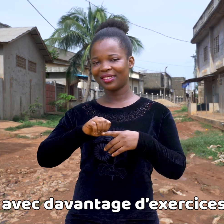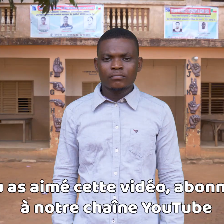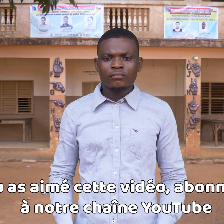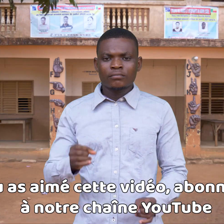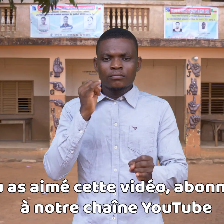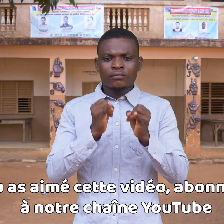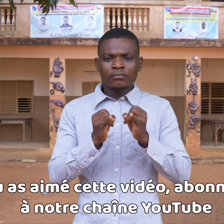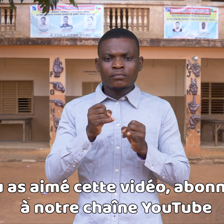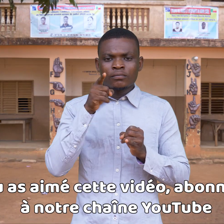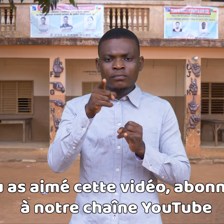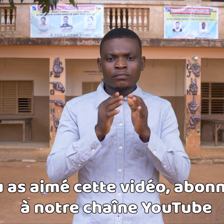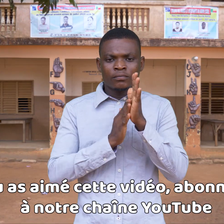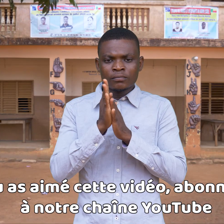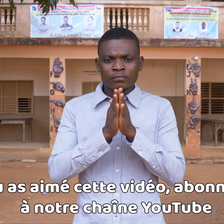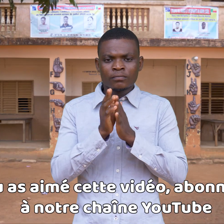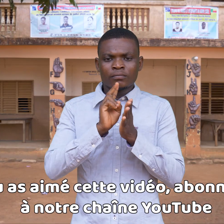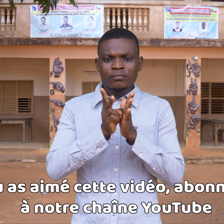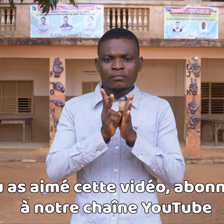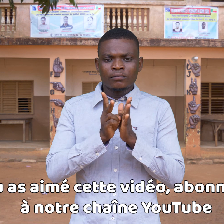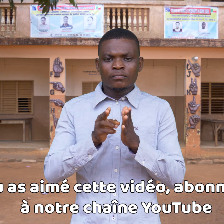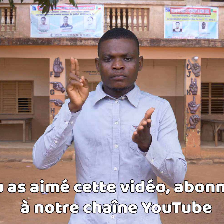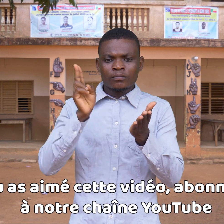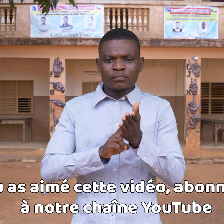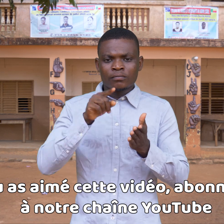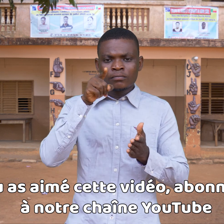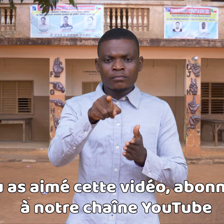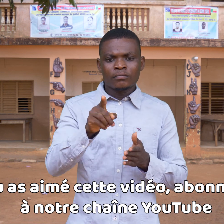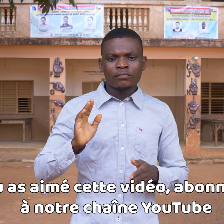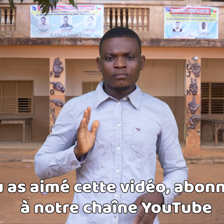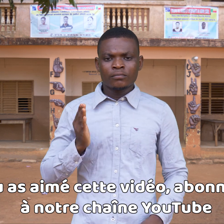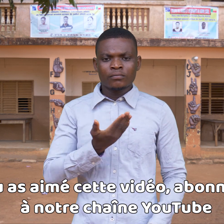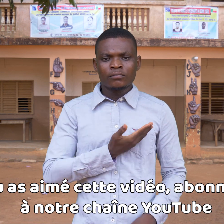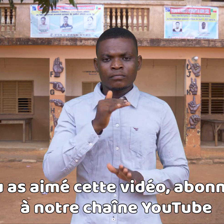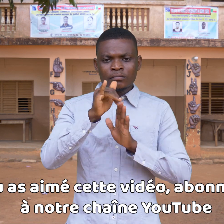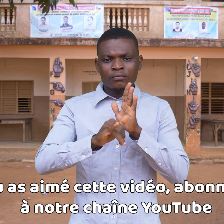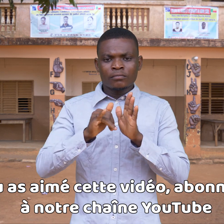Si te ha gustado este vídeo, suscríbete a nuestro canal